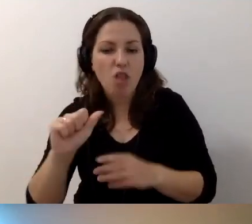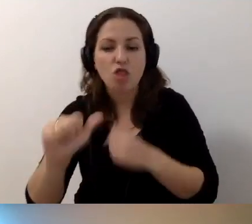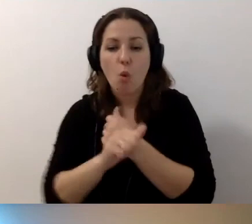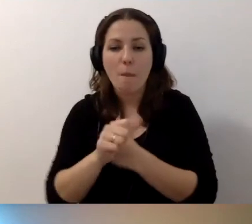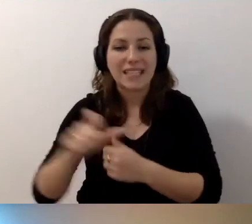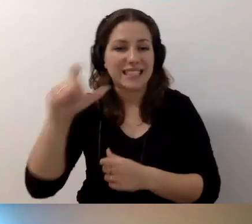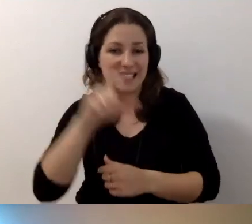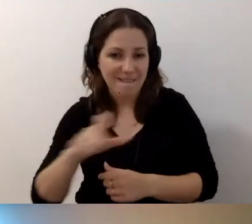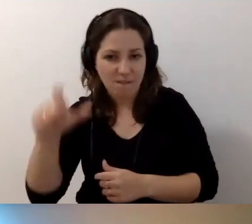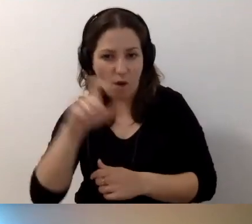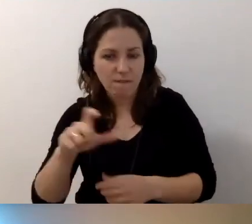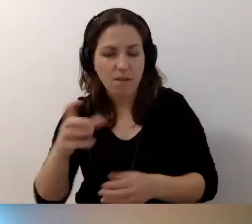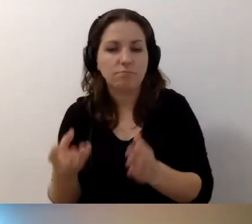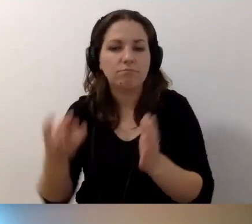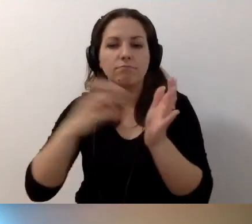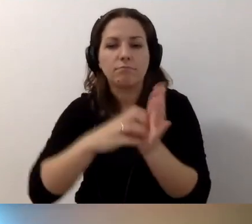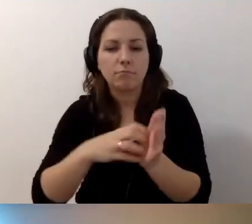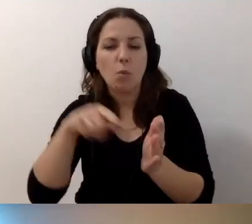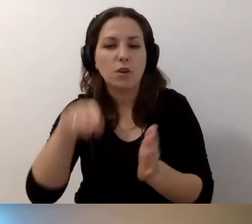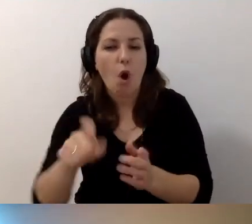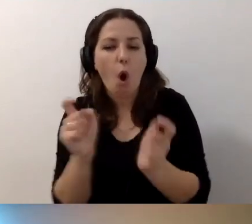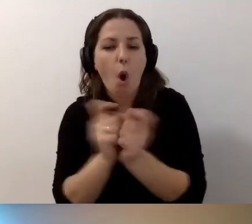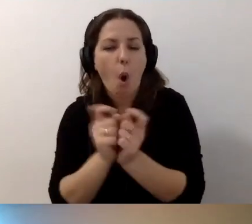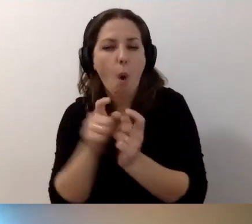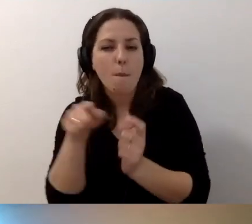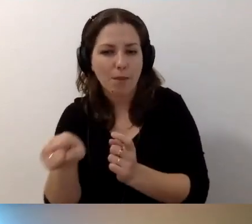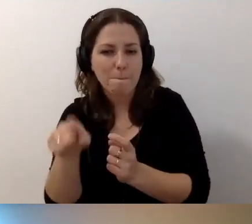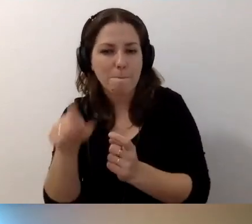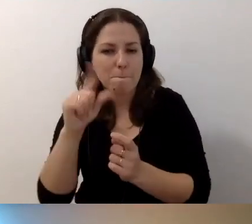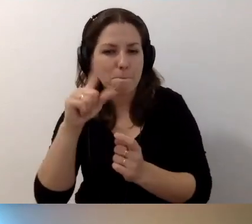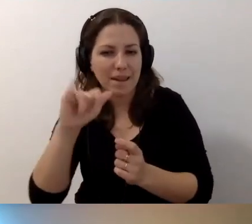Umieszczamy go obok pliku multimedialnego.